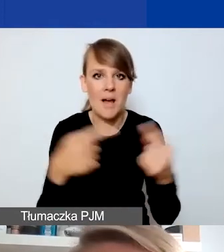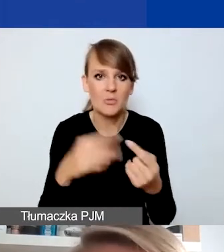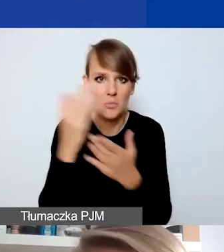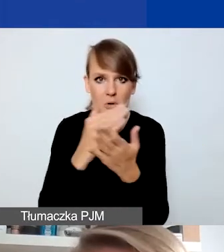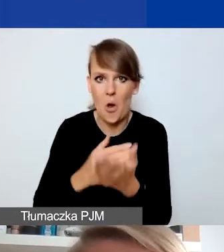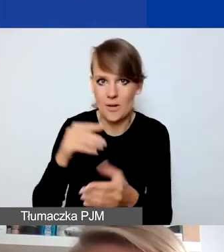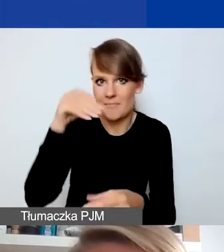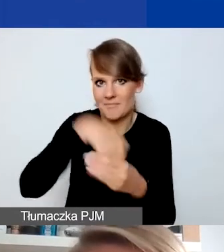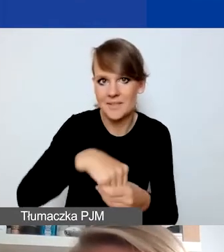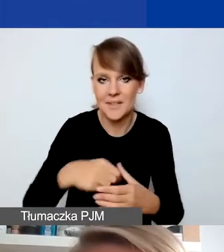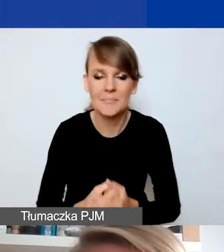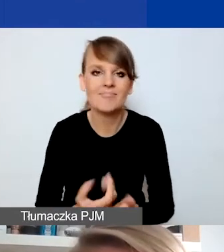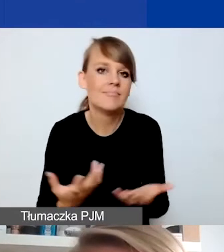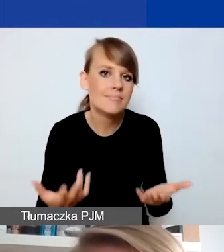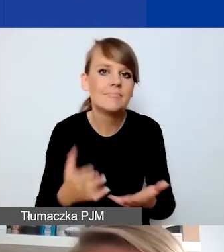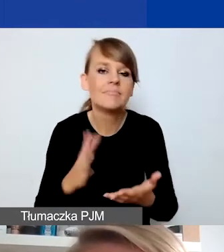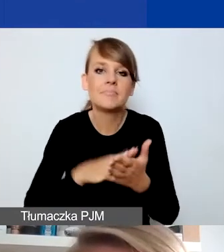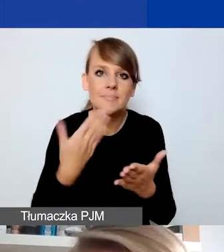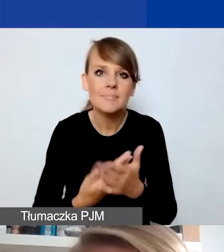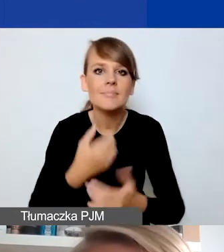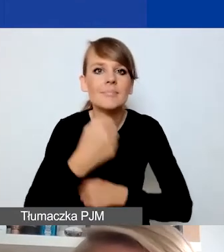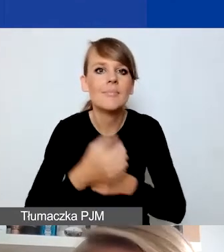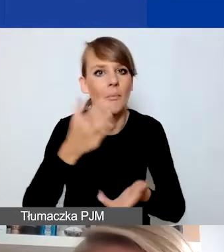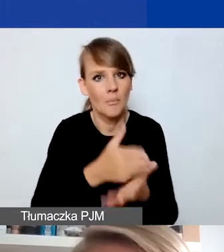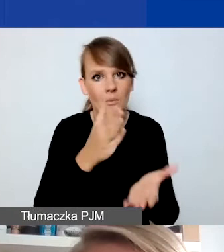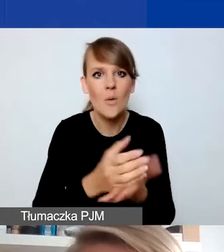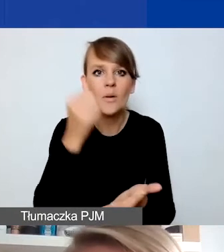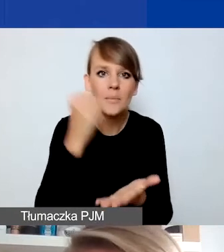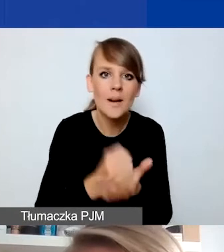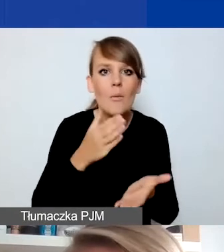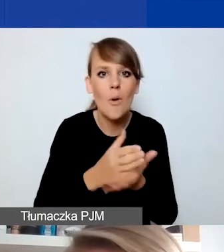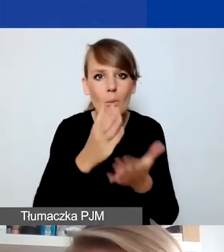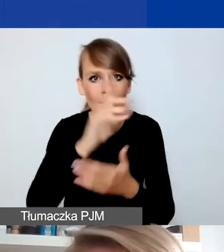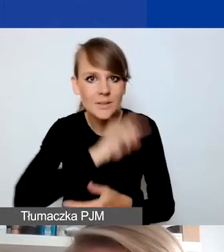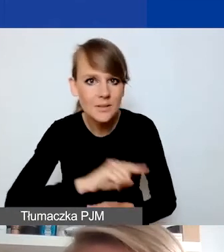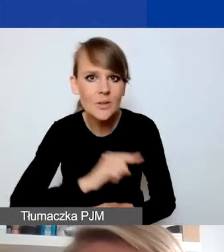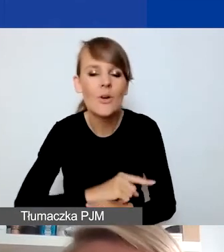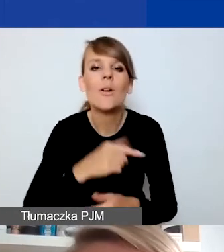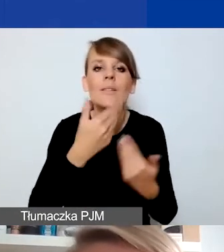Tutaj różnego typu działania z zakresu pomocy prawnej, psychologicznej czy udzielania schronienia kryzysowego